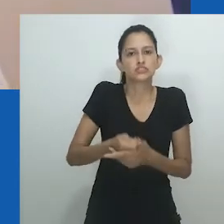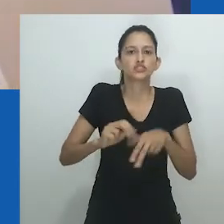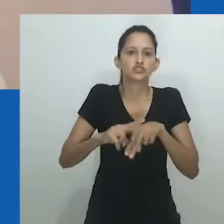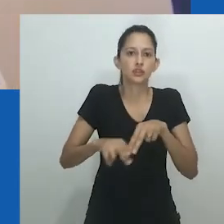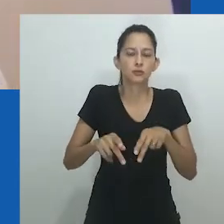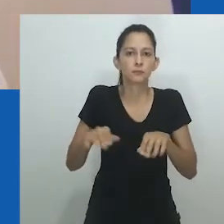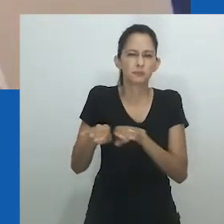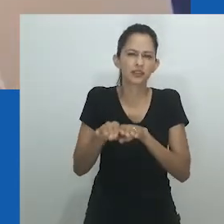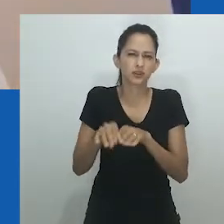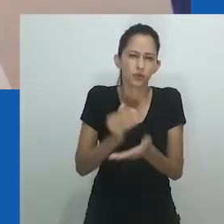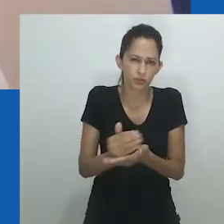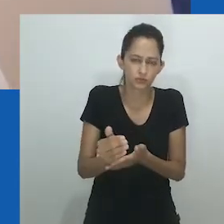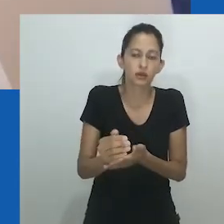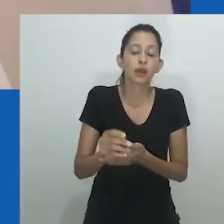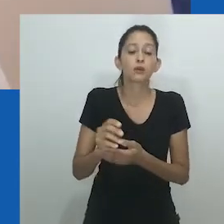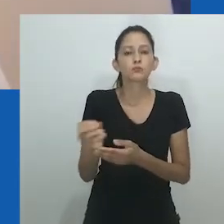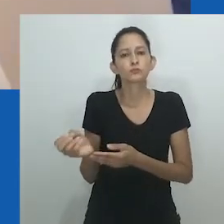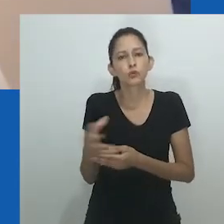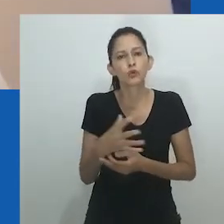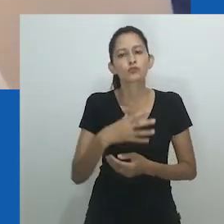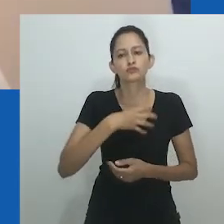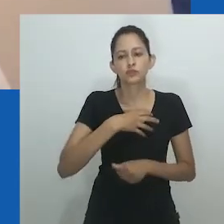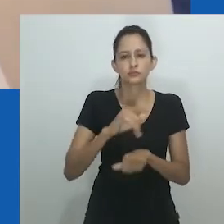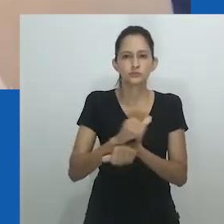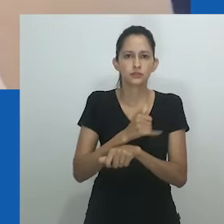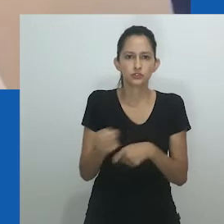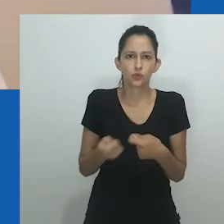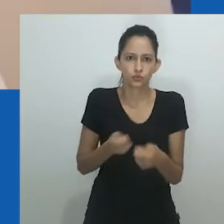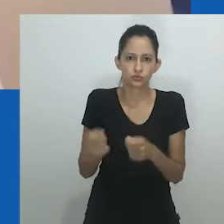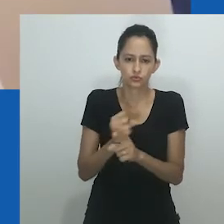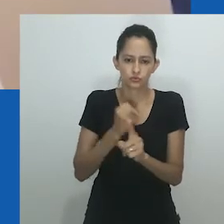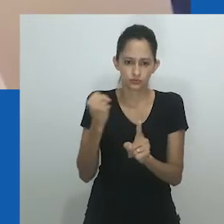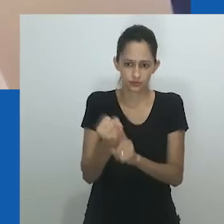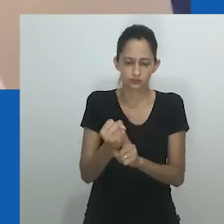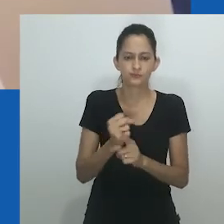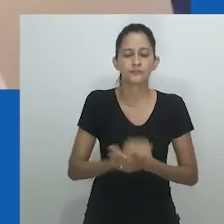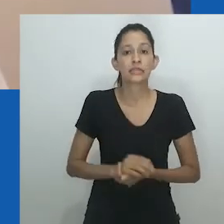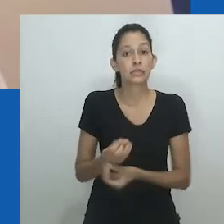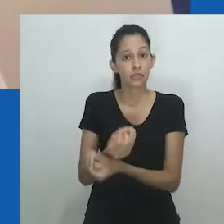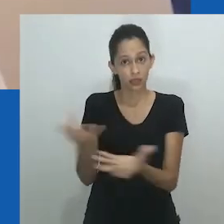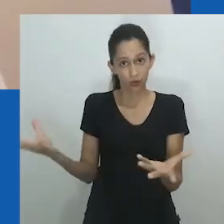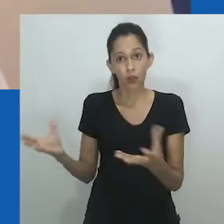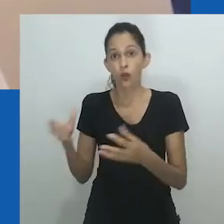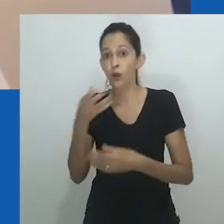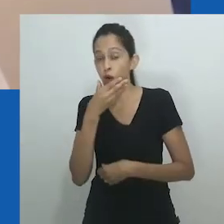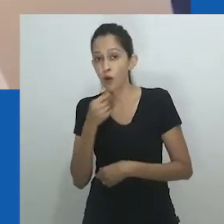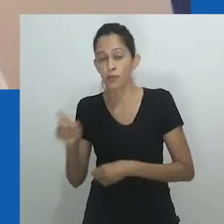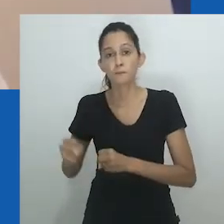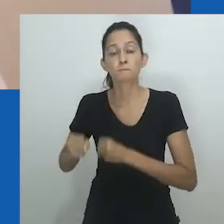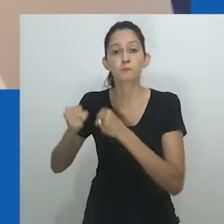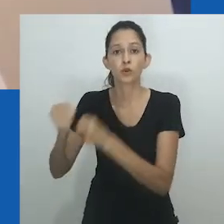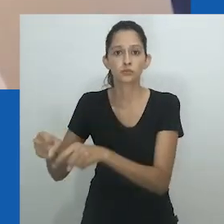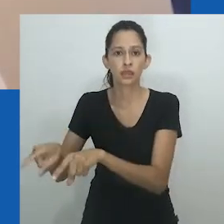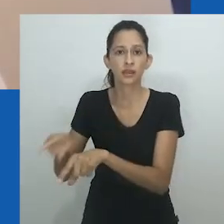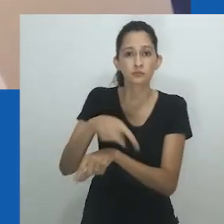Com a vinda da colonização e um sistema binário de gênero em vigor, surgiram novas formas de distribuição de poder.